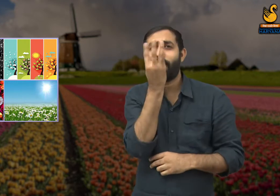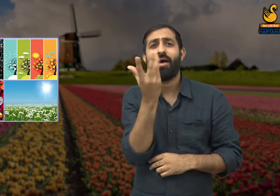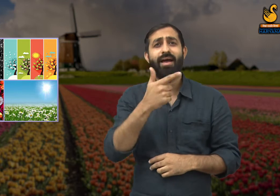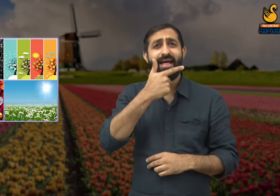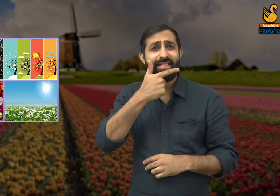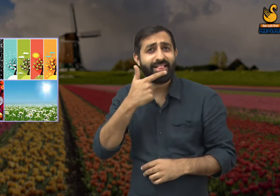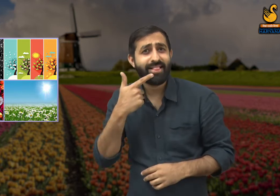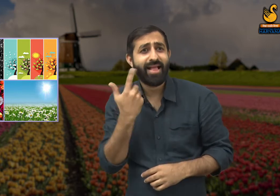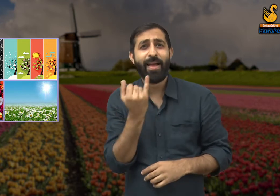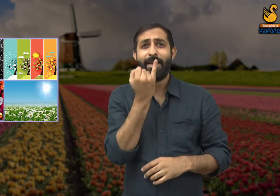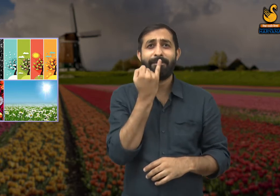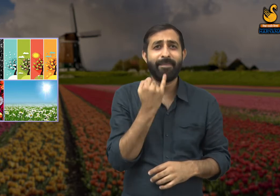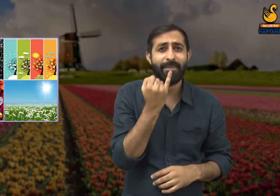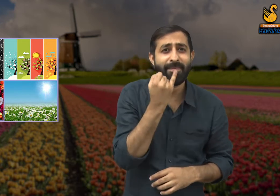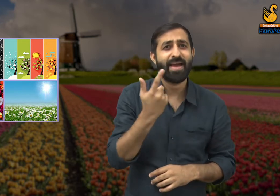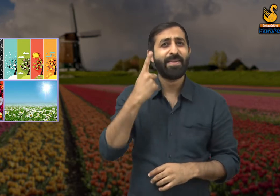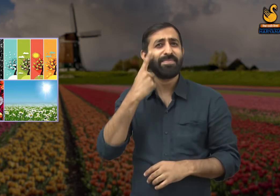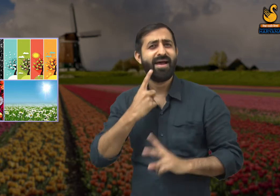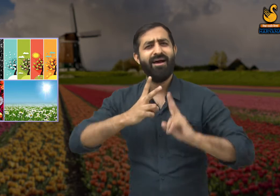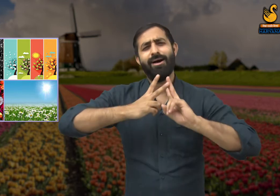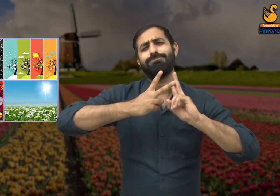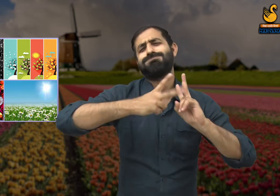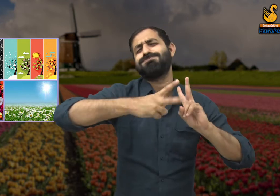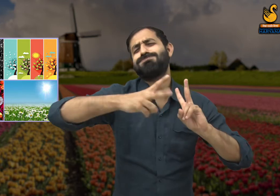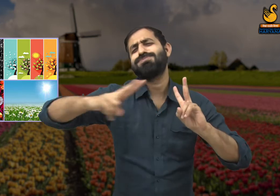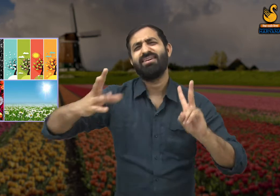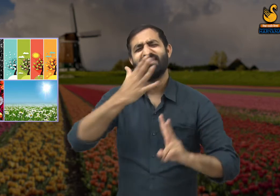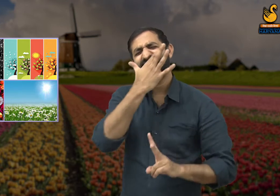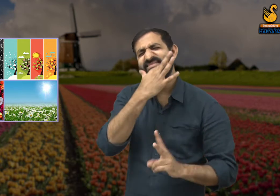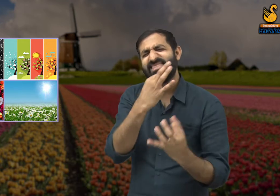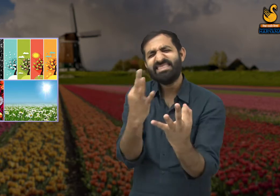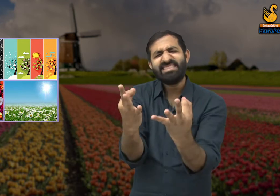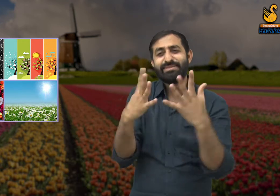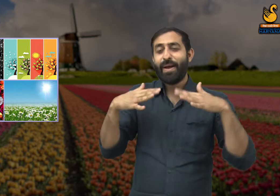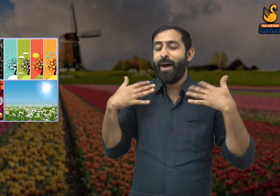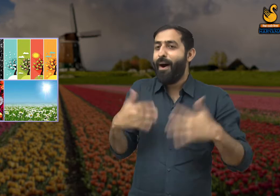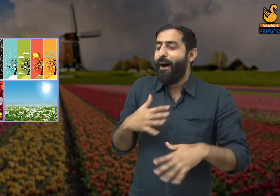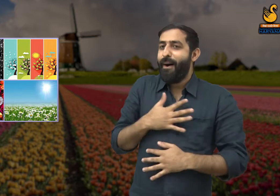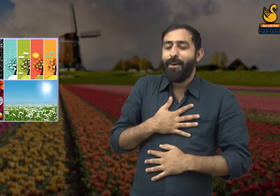फूलों के रंग विभिन्न प्रकार के थे जैसे लाल, गुलाबी, पीला. यह देख कवि कहते हैं